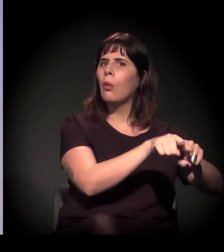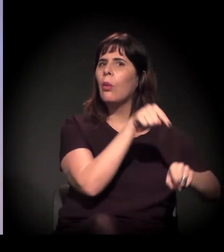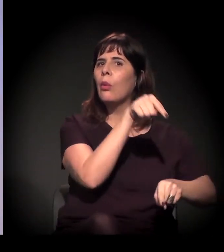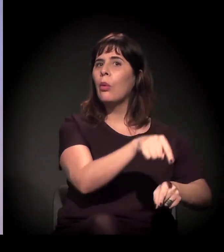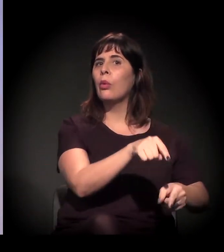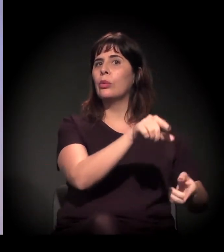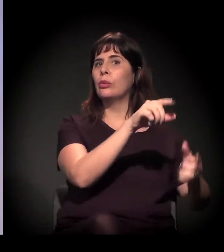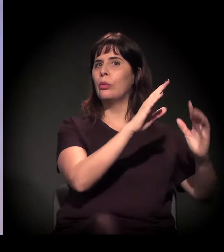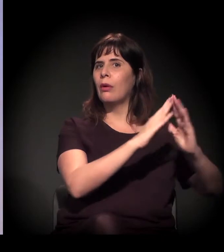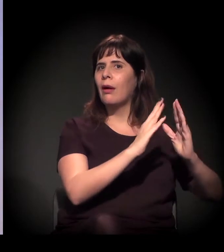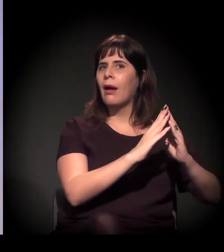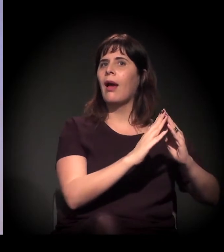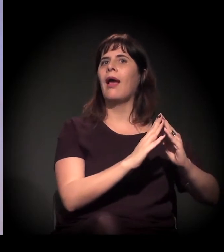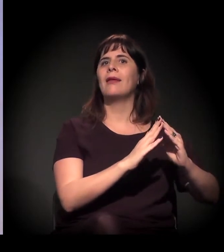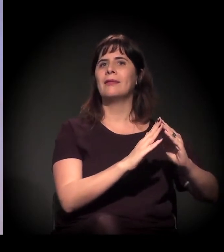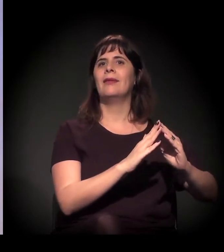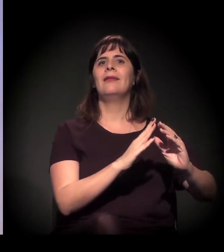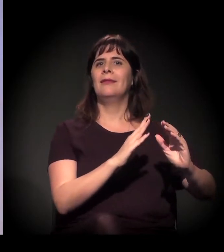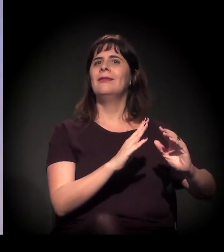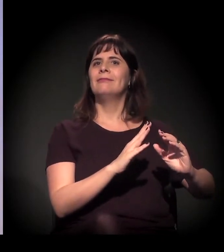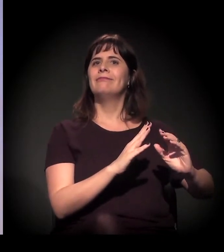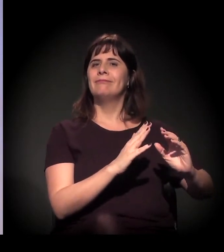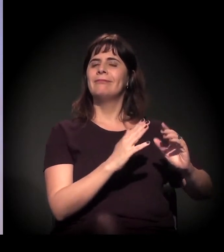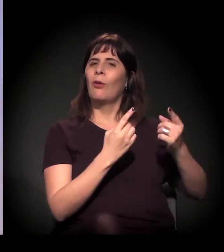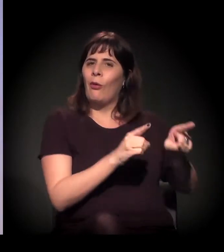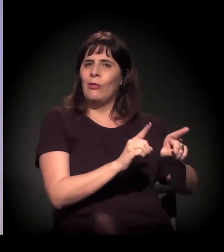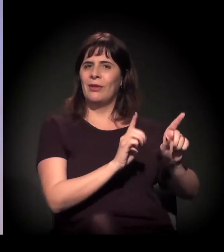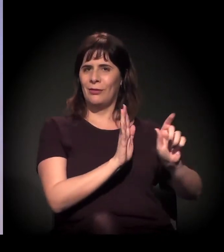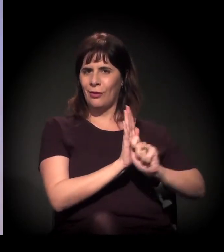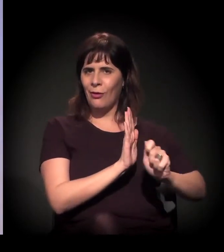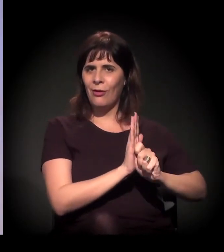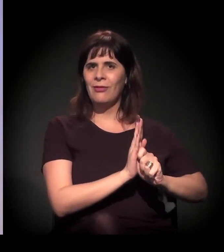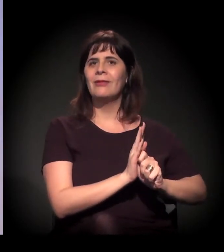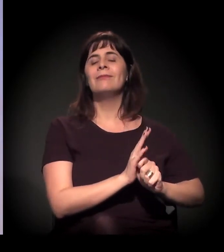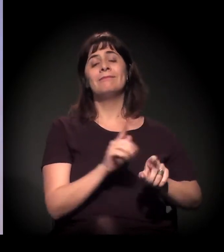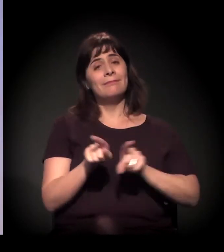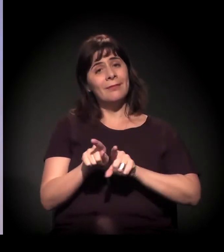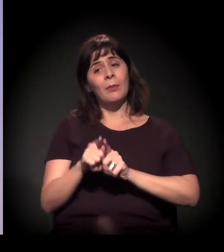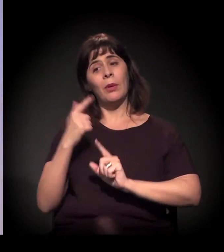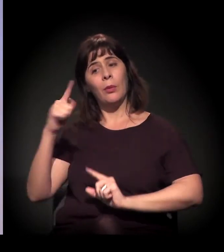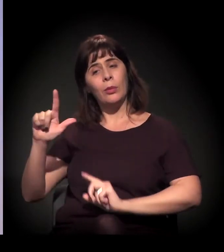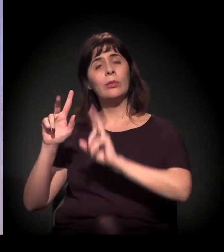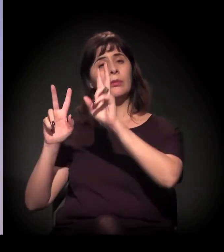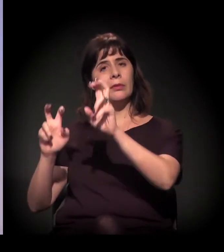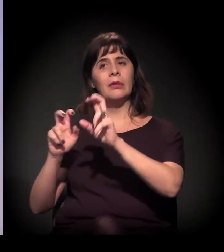E é isso. Tem essa questão da segurança pública que agora é uma força política.